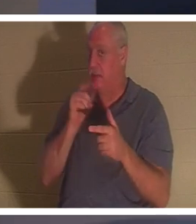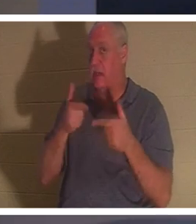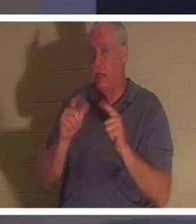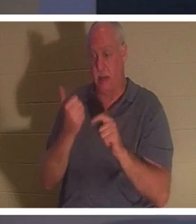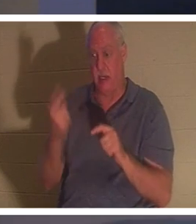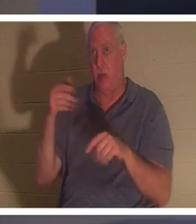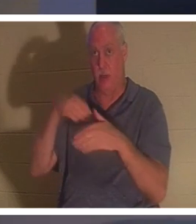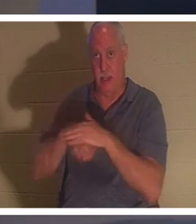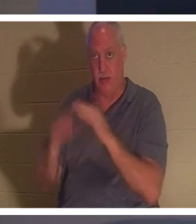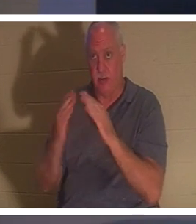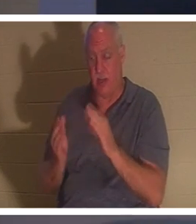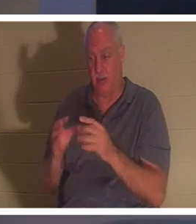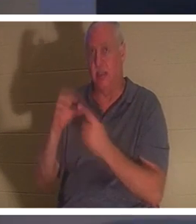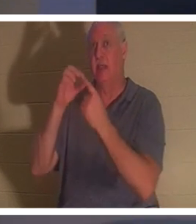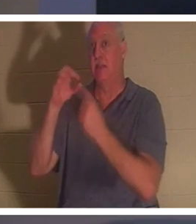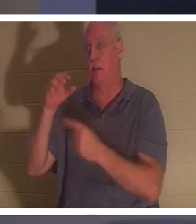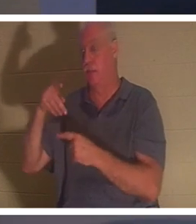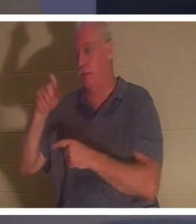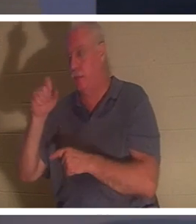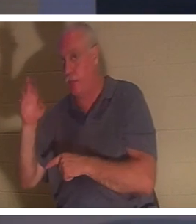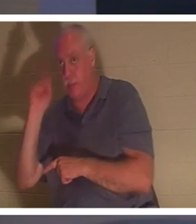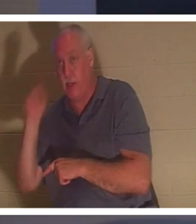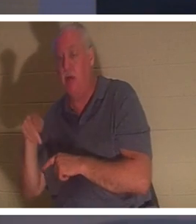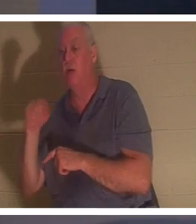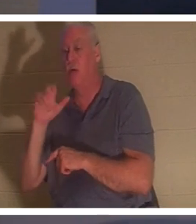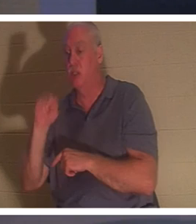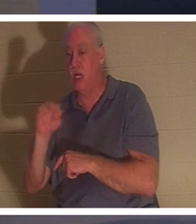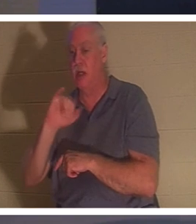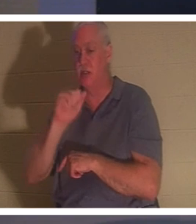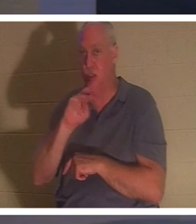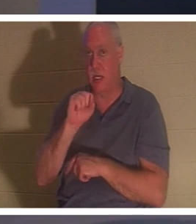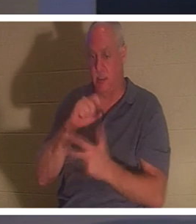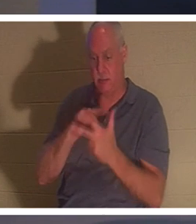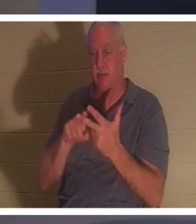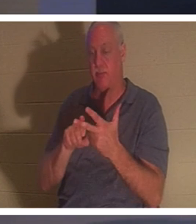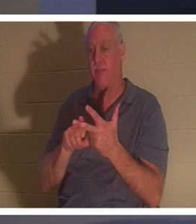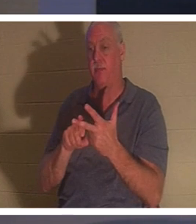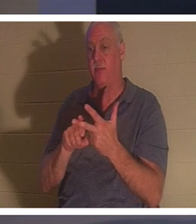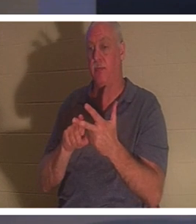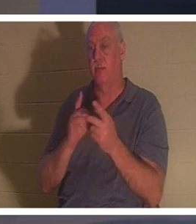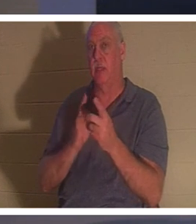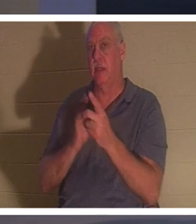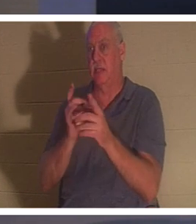पतरस, यूहन्ना, और याकूब को छोड़ किसी को अपने साथ भीतर जाने न दिया। वे तीन शिष्य जिनके वह सबसे करीबी थे, और बच्चे के पिता और